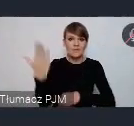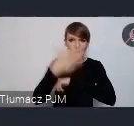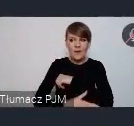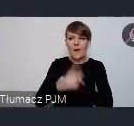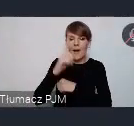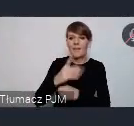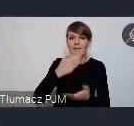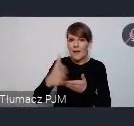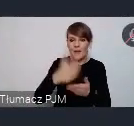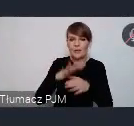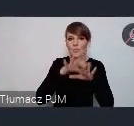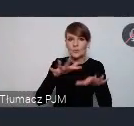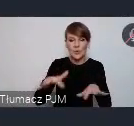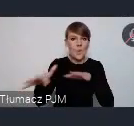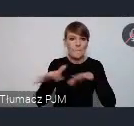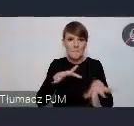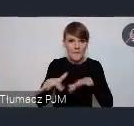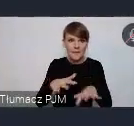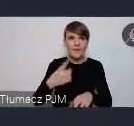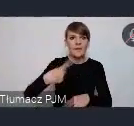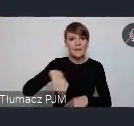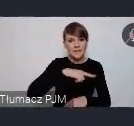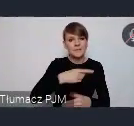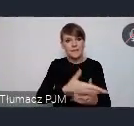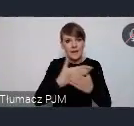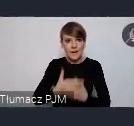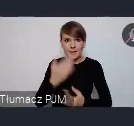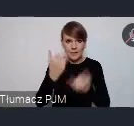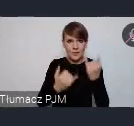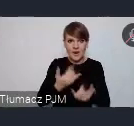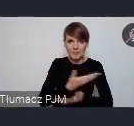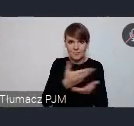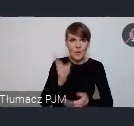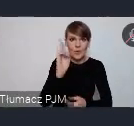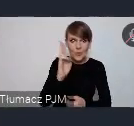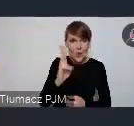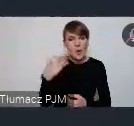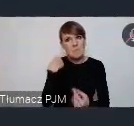I tutaj zapraszamy, jeśli ktoś z Państwa jeszcze rozważał taką możliwość.